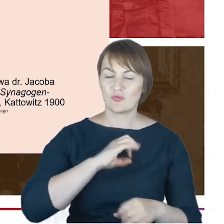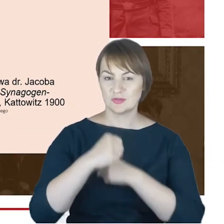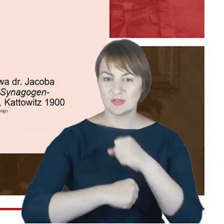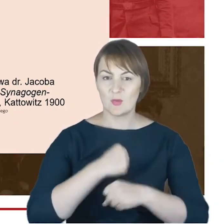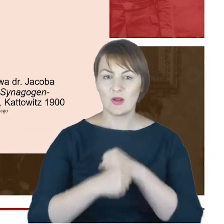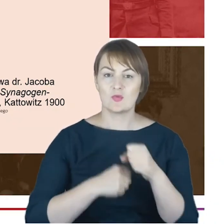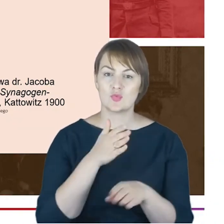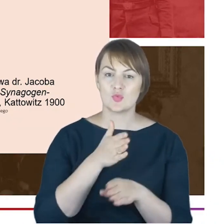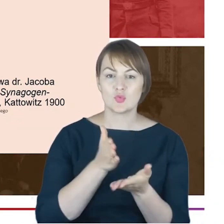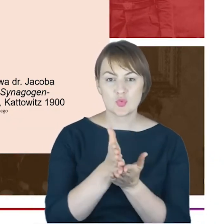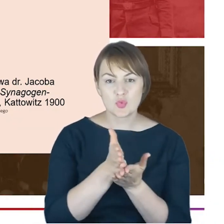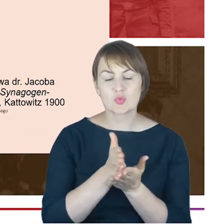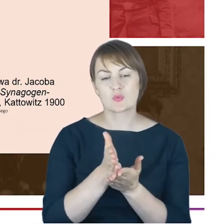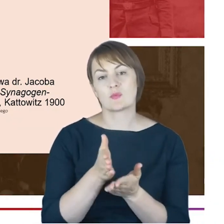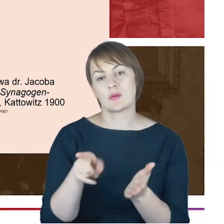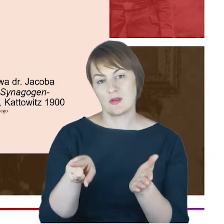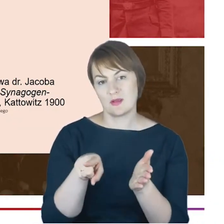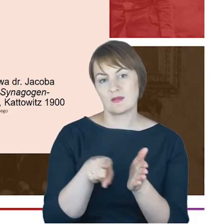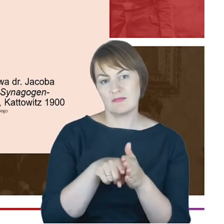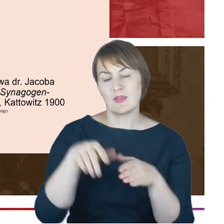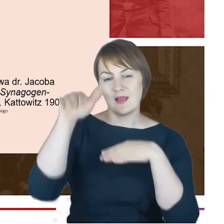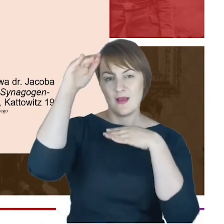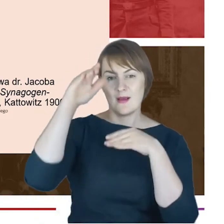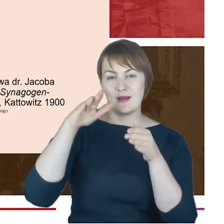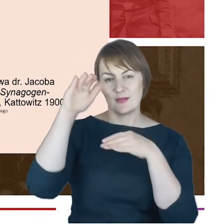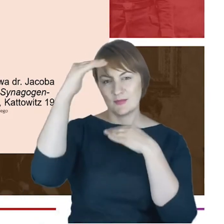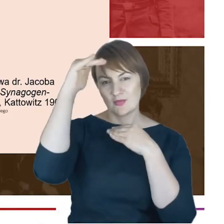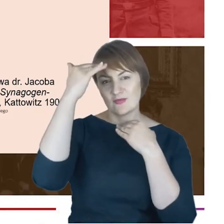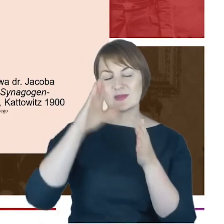dla mieszkańców Katowic. Ja tylko dodam, że Rabin Cohn był przewodniczącym katowickiego